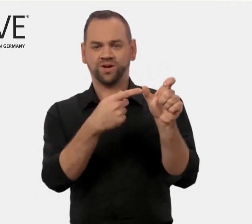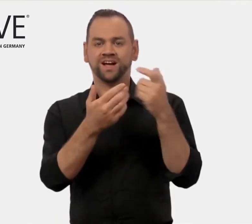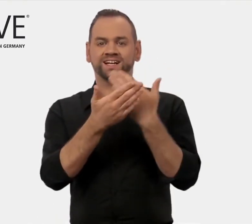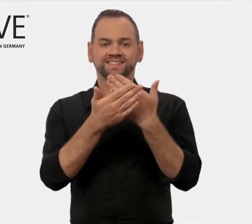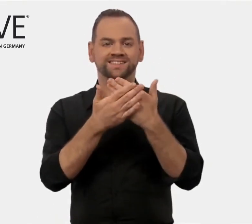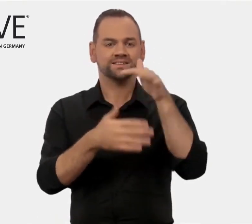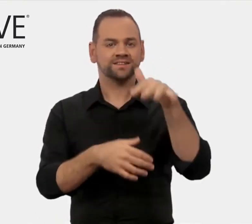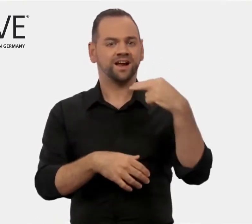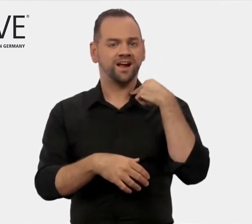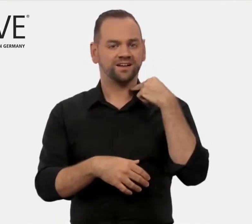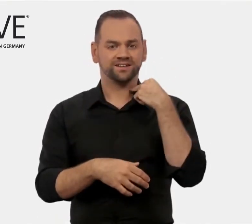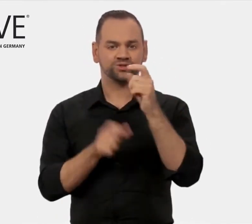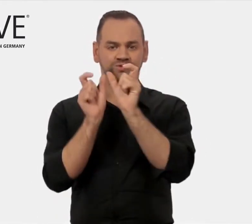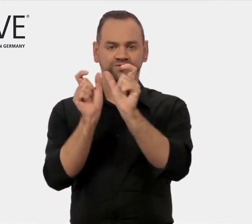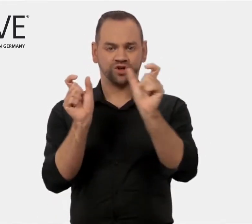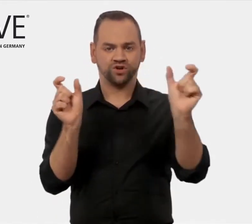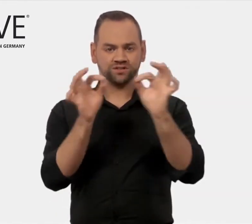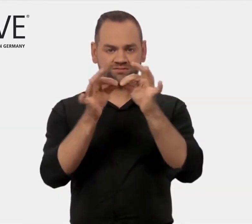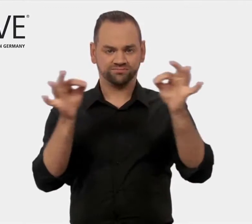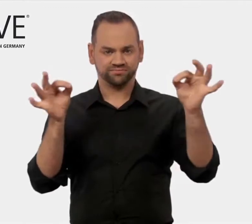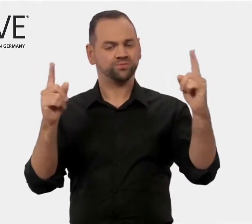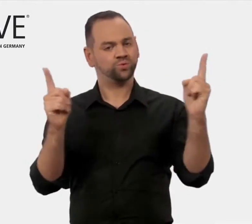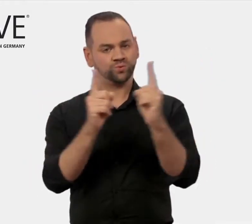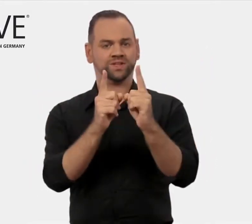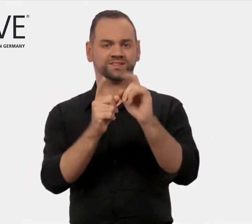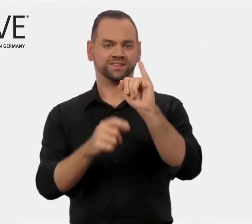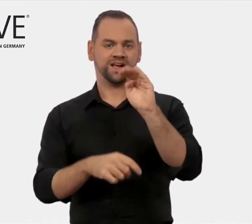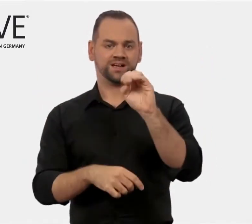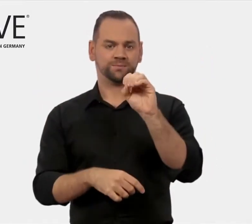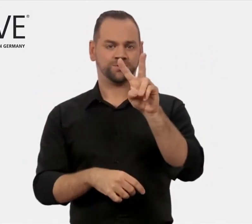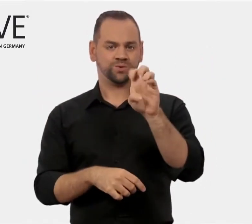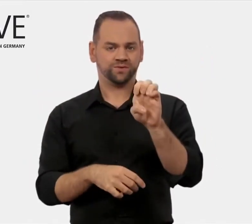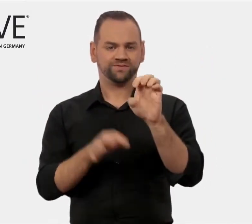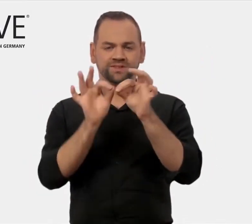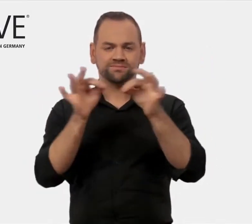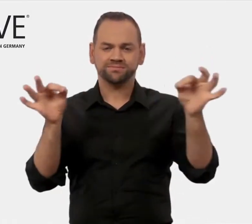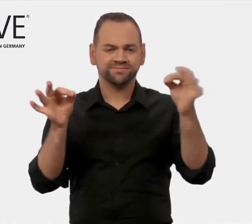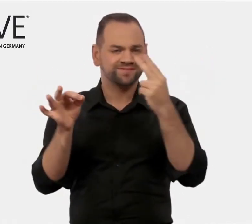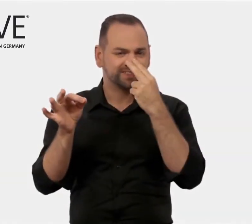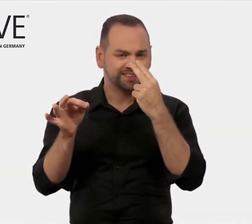aus den Anfangsbuchstaben der englischen Wörter